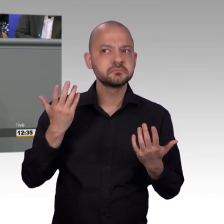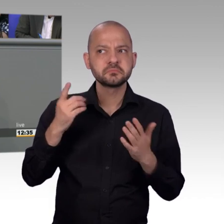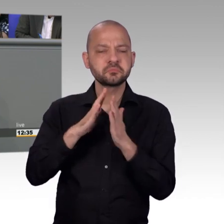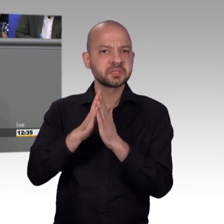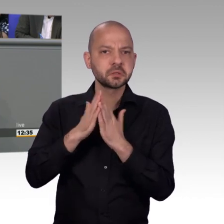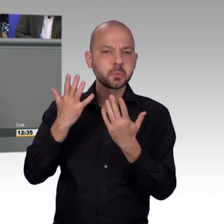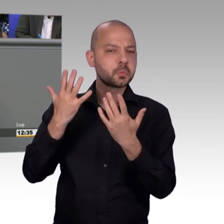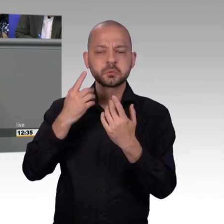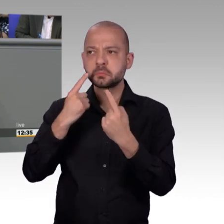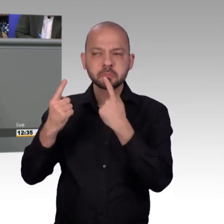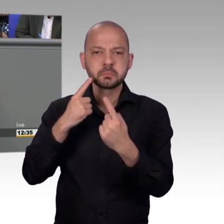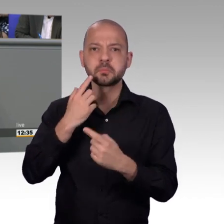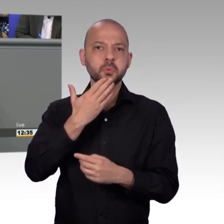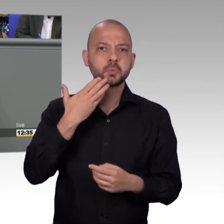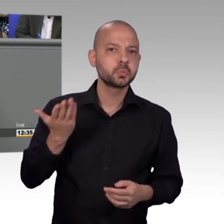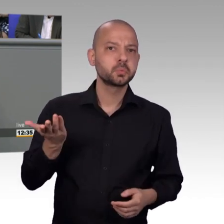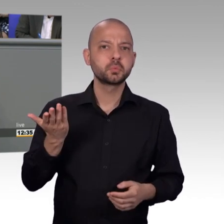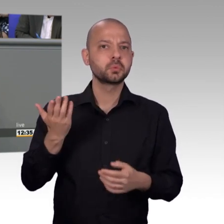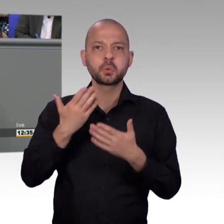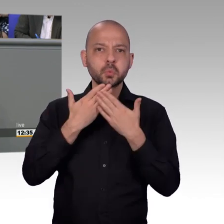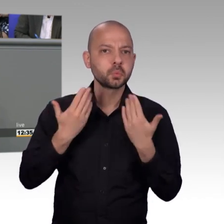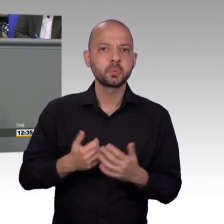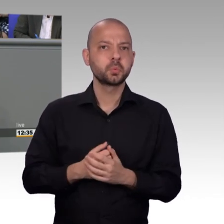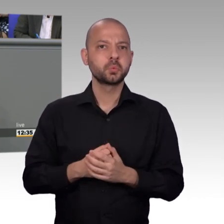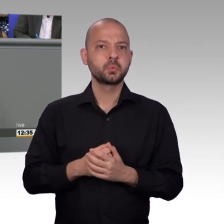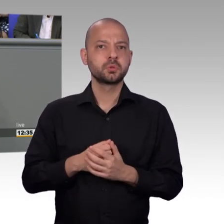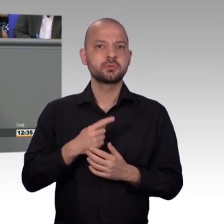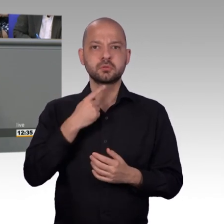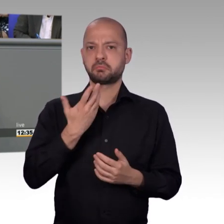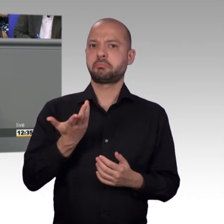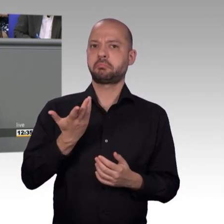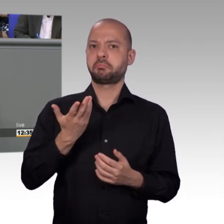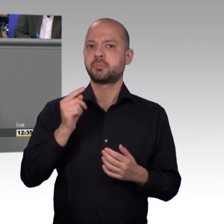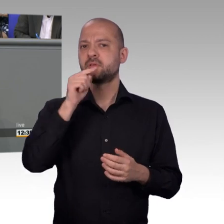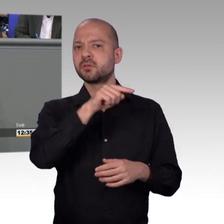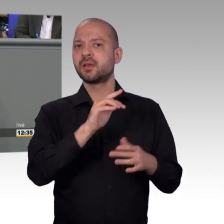antreiben, unsere Arbeit etwas spannender zu machen, also mein Wunsch wäre, nicht so sehr wie die Kolleginnen und Kollegen der